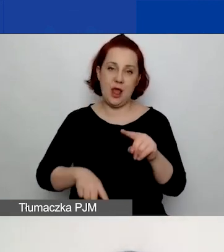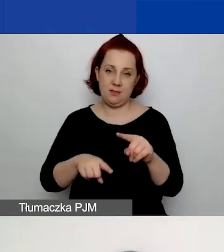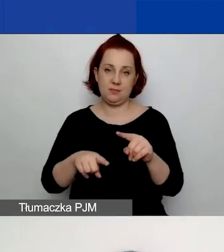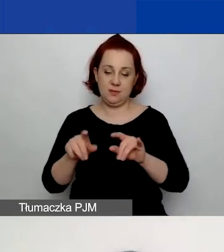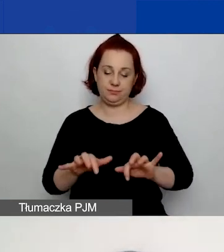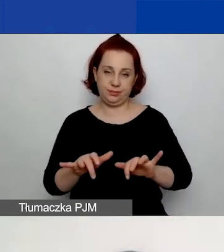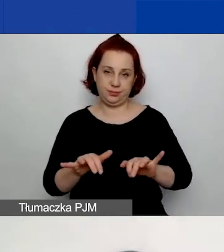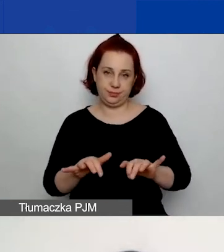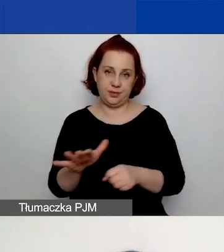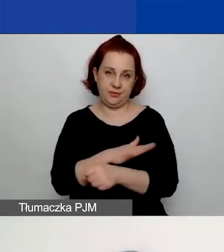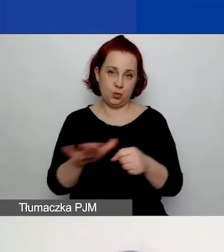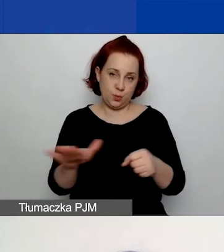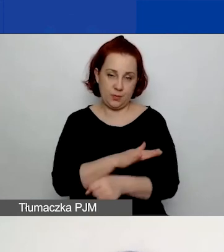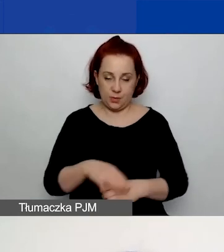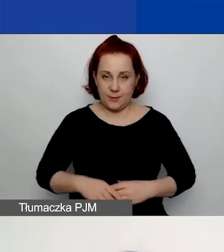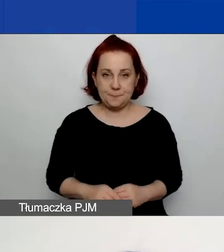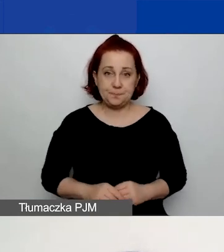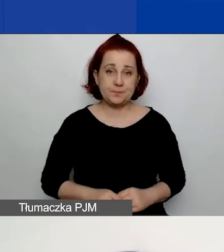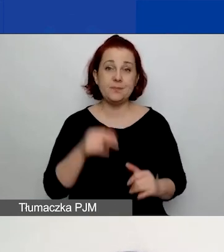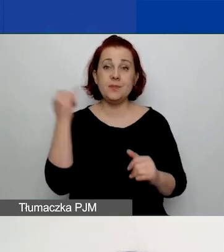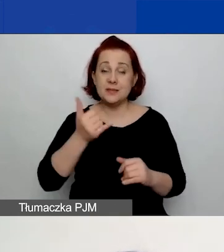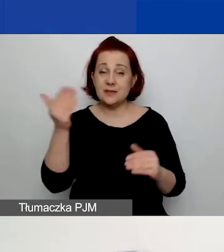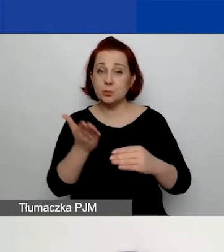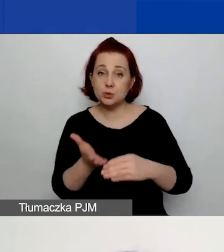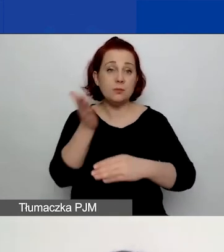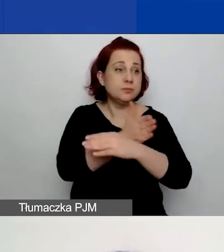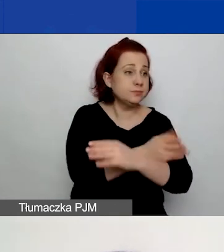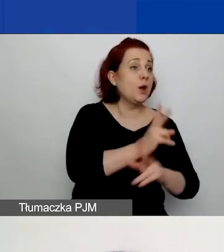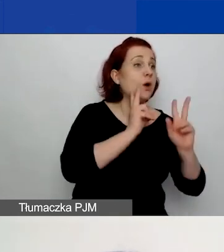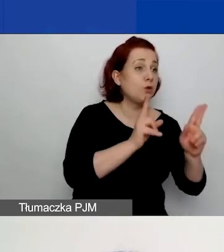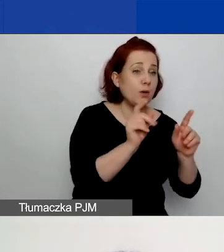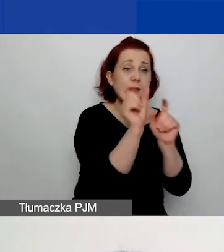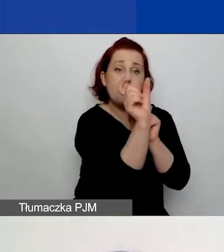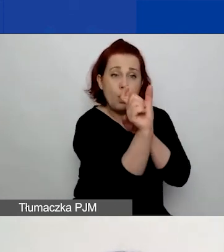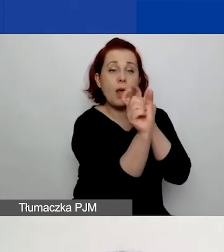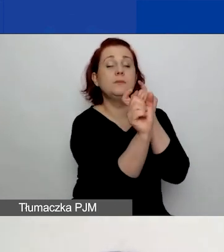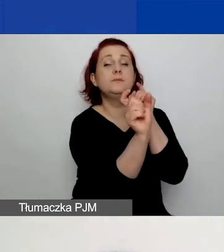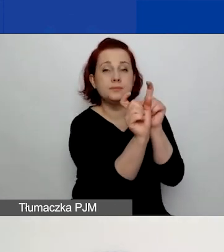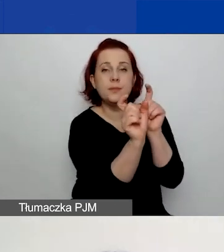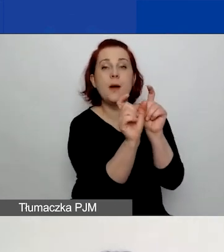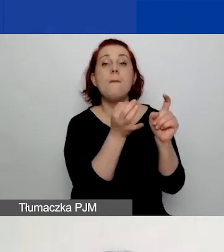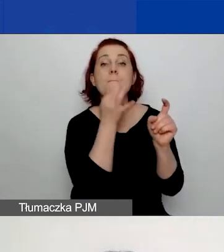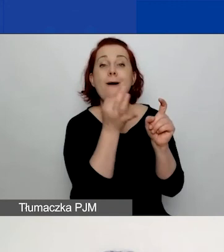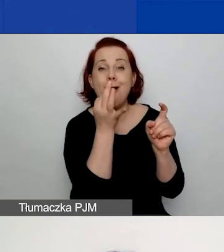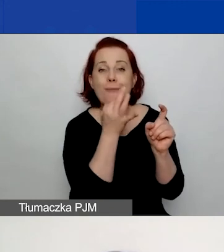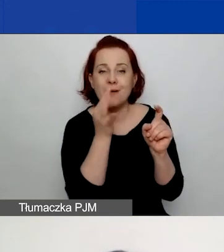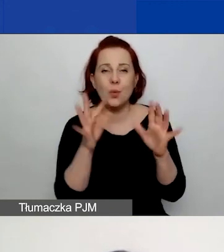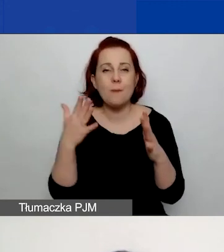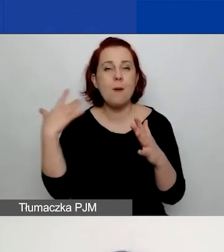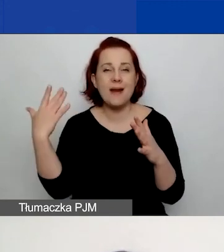Więc w każdej chwili możecie przejść do konkretnego pola, klikając przycisk "Popraw" po prawej stronie,